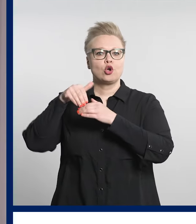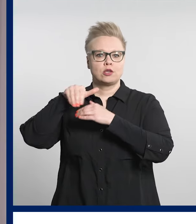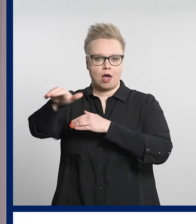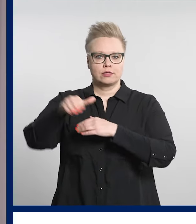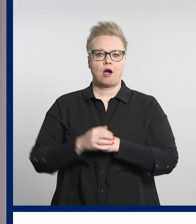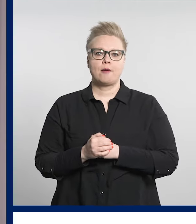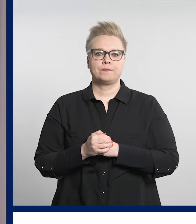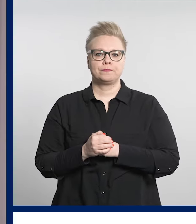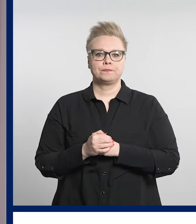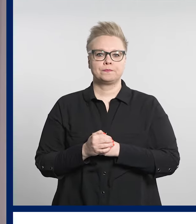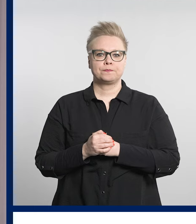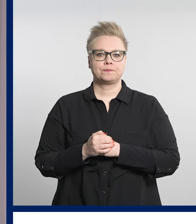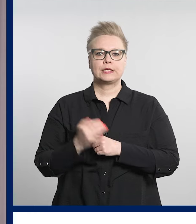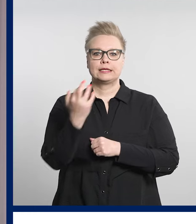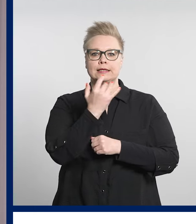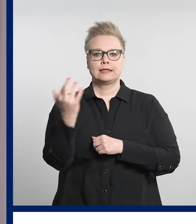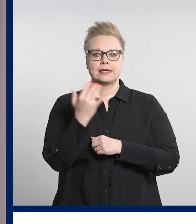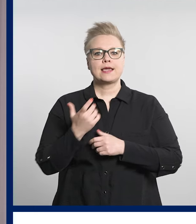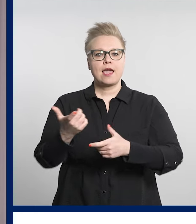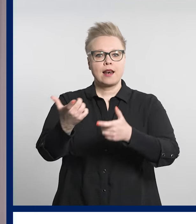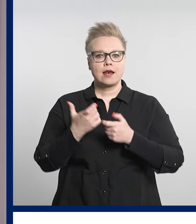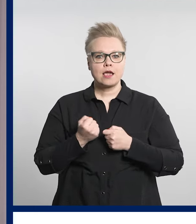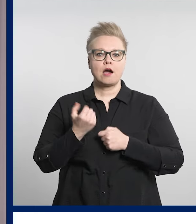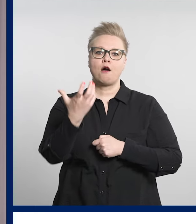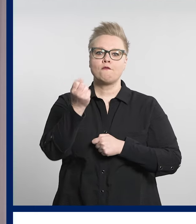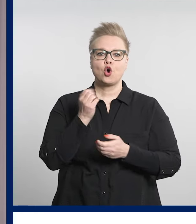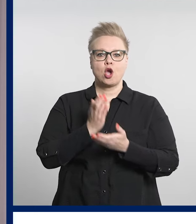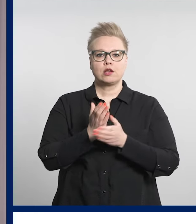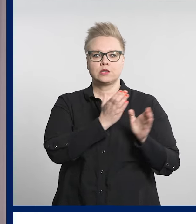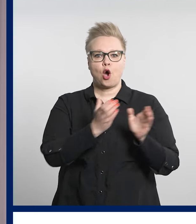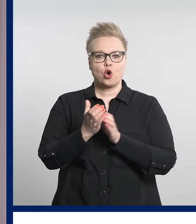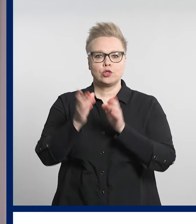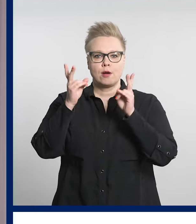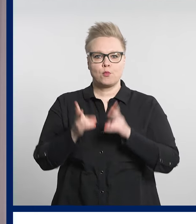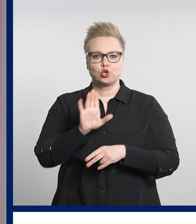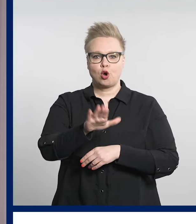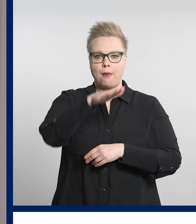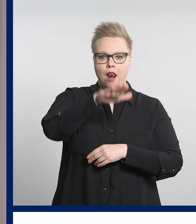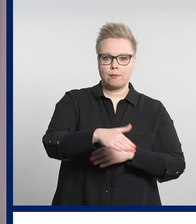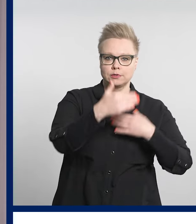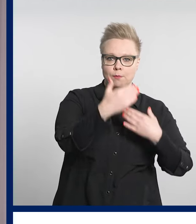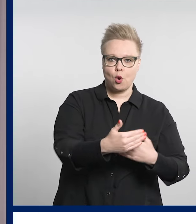Digiklinikalla voi asioida myös läheisen tai lapsen puolesta.